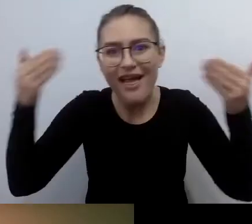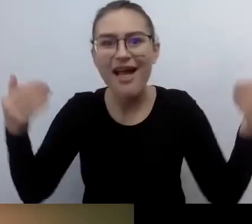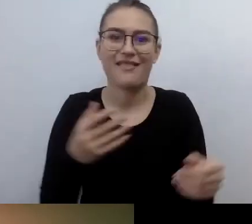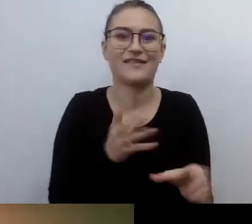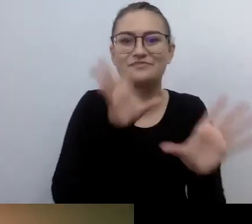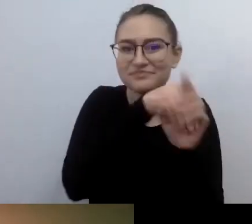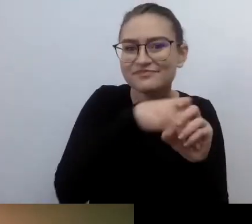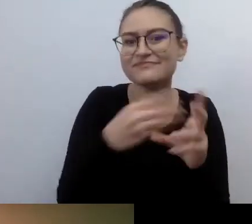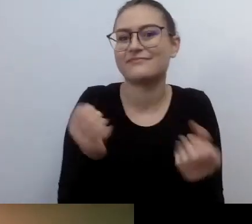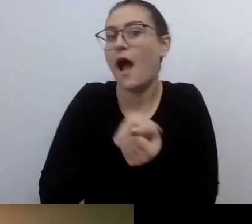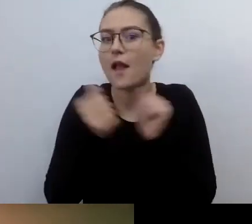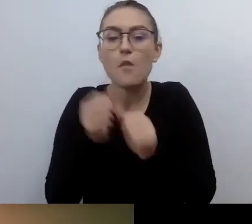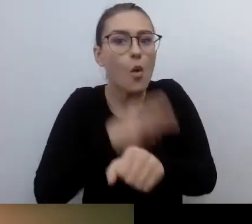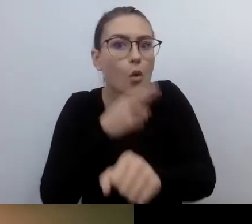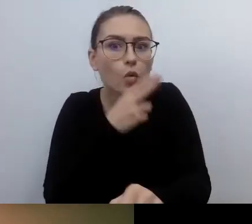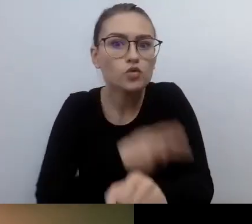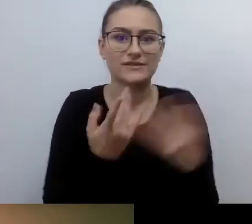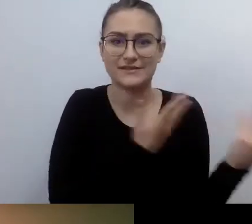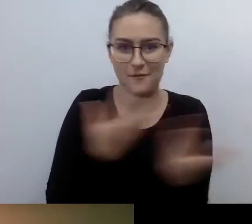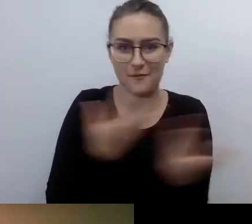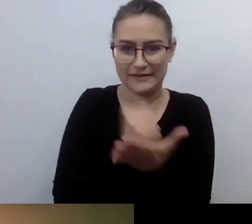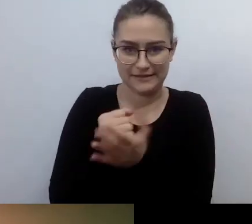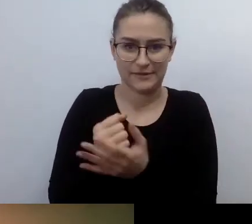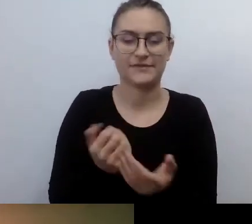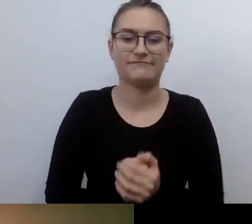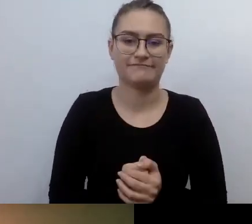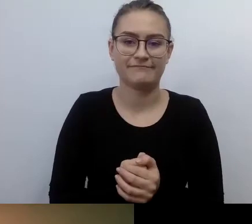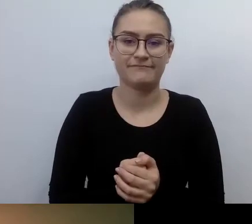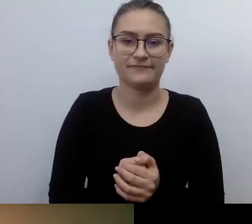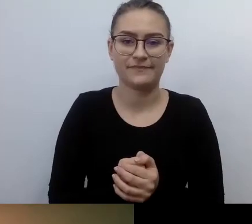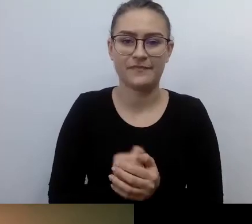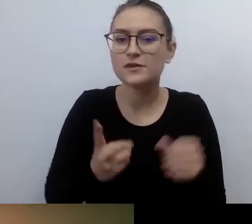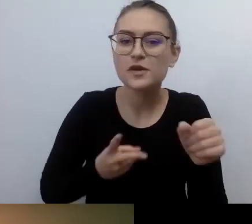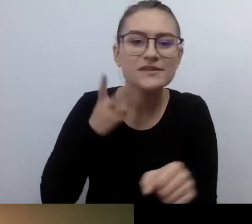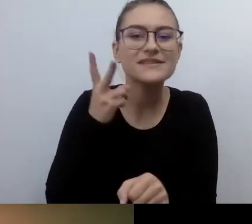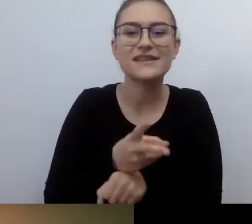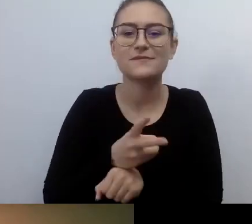Wszędzie jest tak samo. Dostępność działa na każdym polu, gdzie człowiek może się spotkać z człowiekiem.